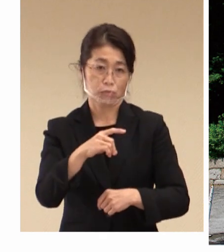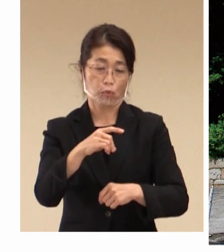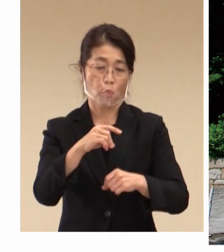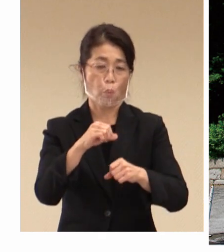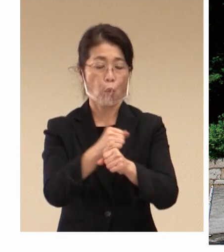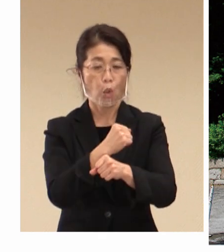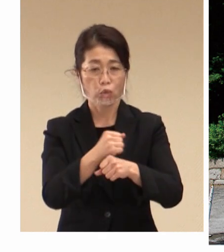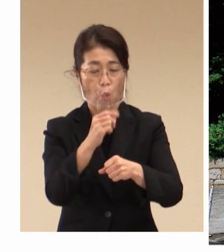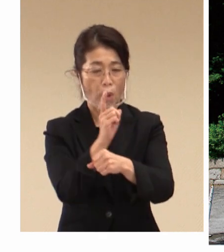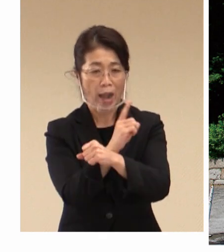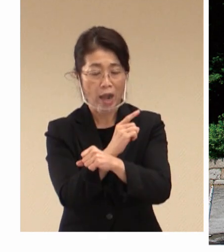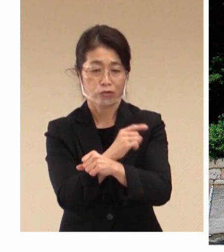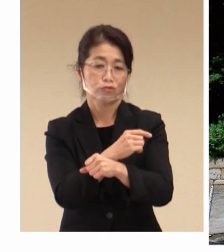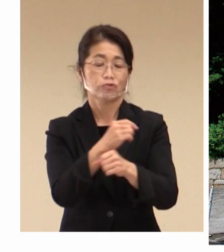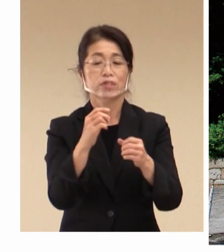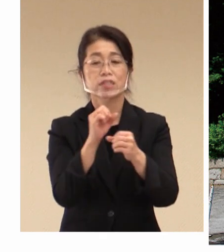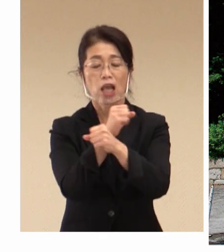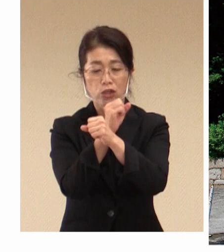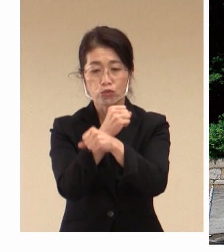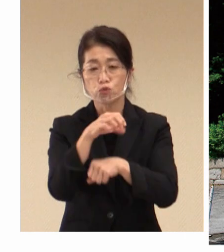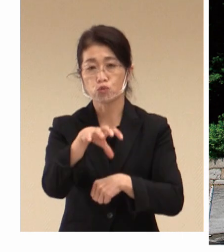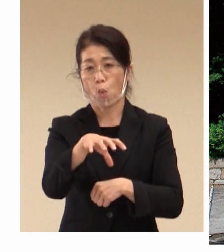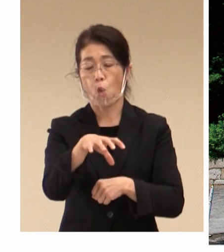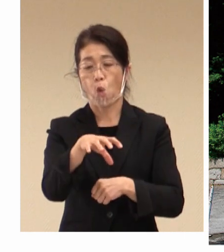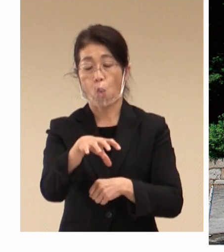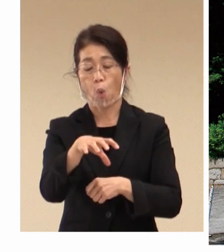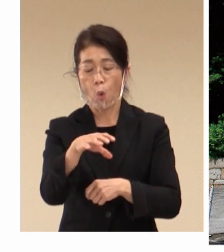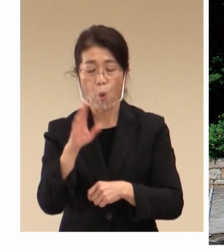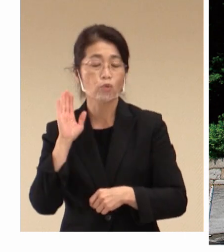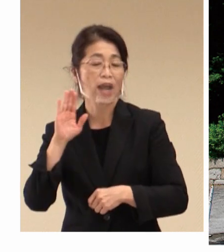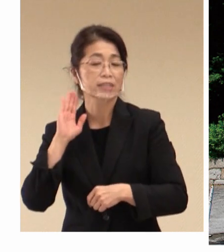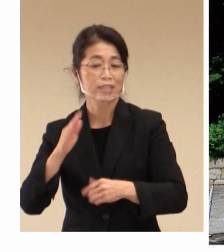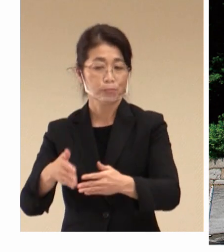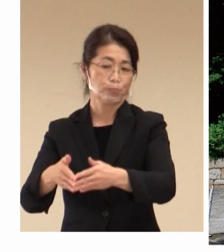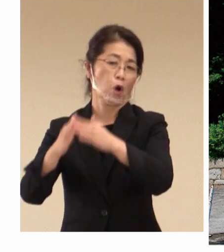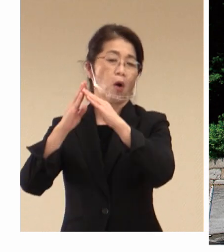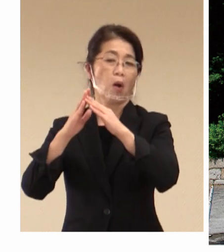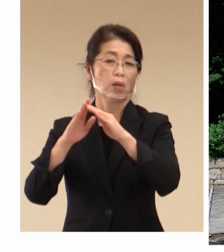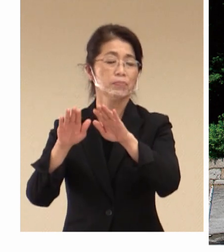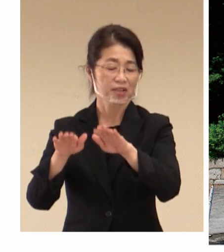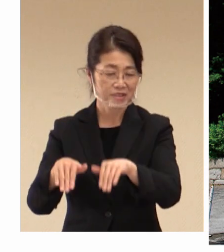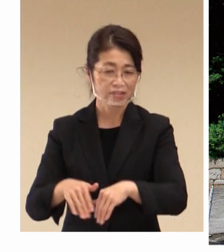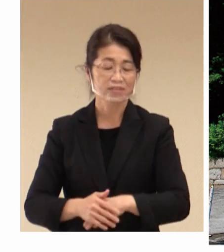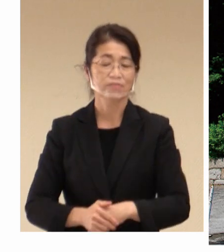労働科学研究所をこの 倉敷市に建設をされました。